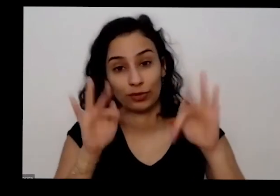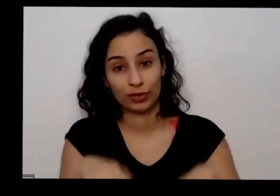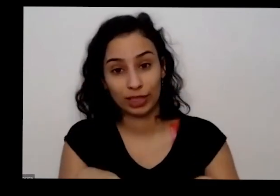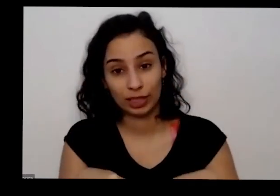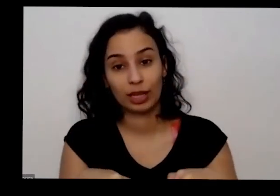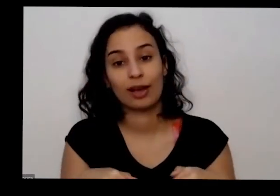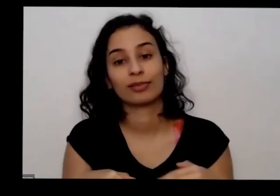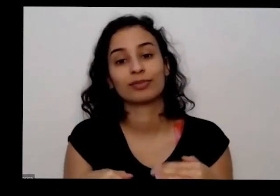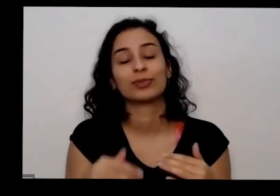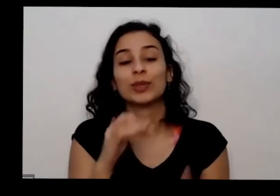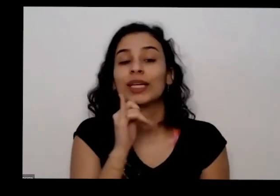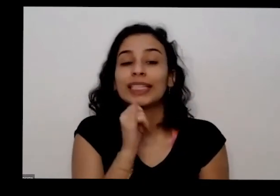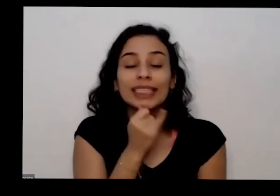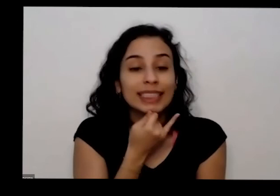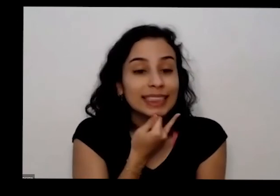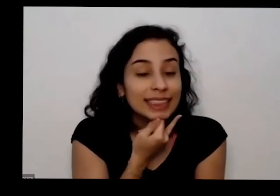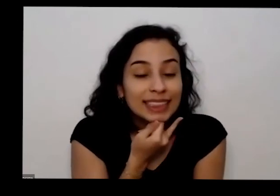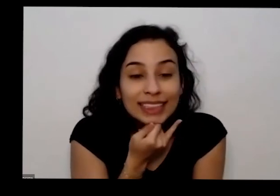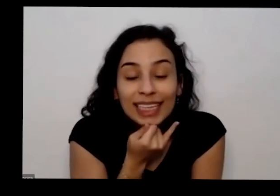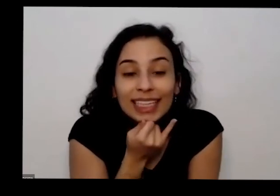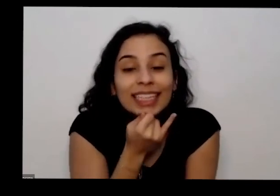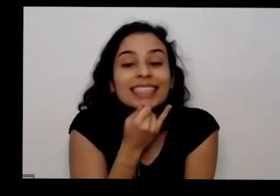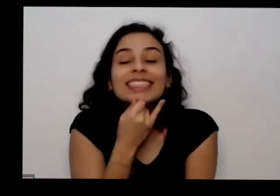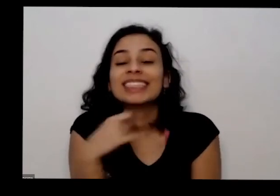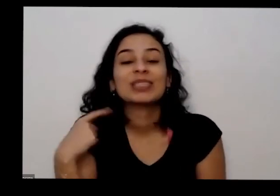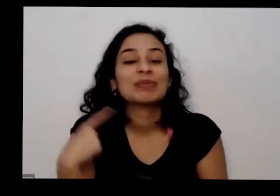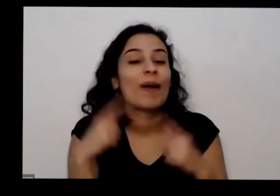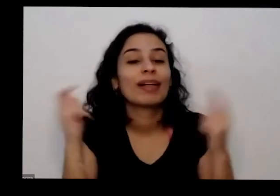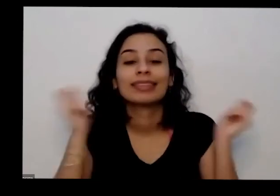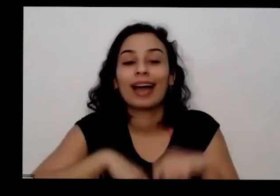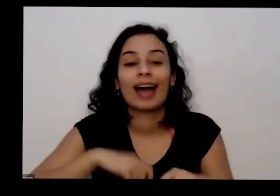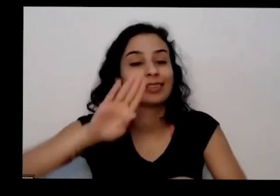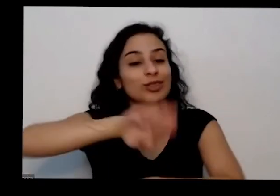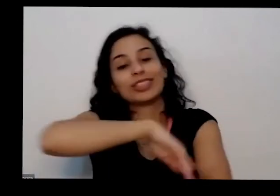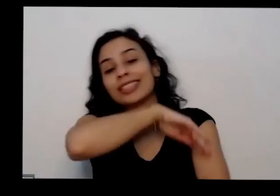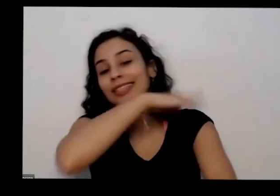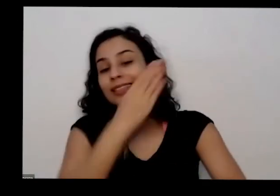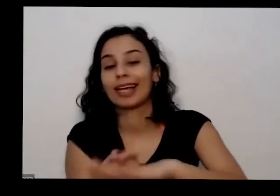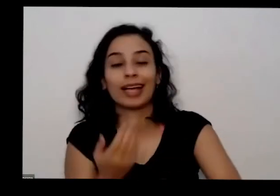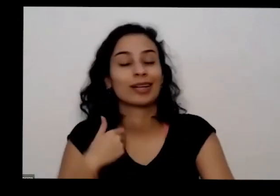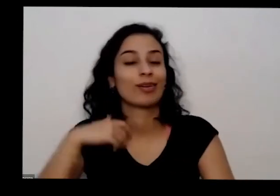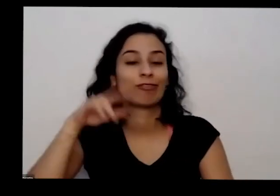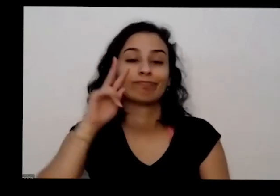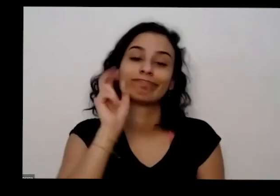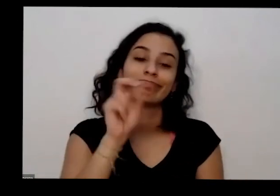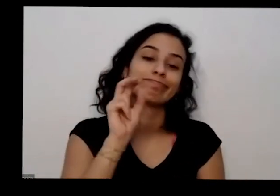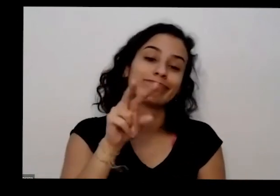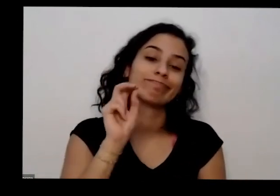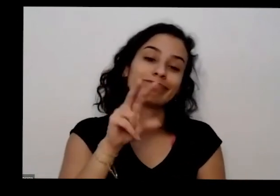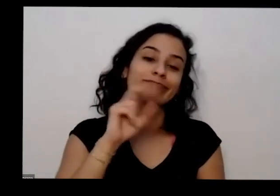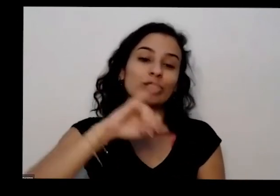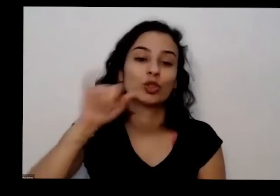muita tristeza no coração que a gente ficaria aqui o dia inteiro ouvindo demais falar o programa do